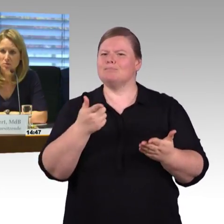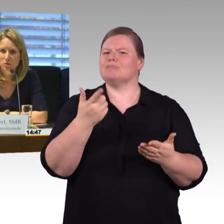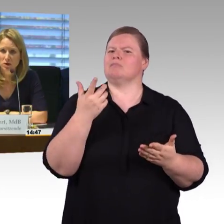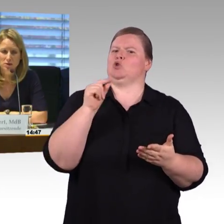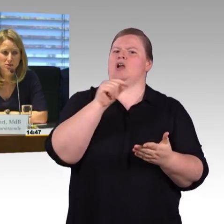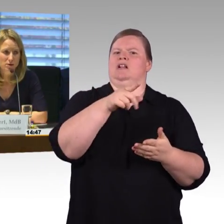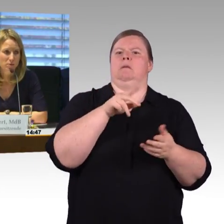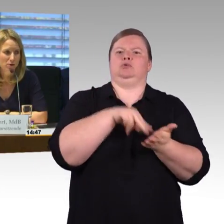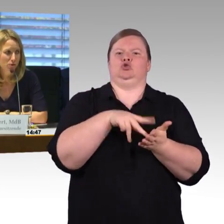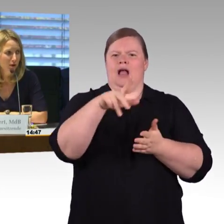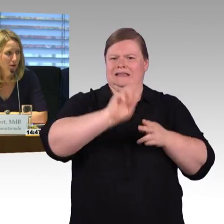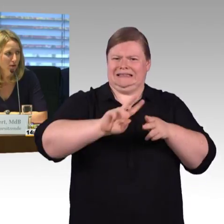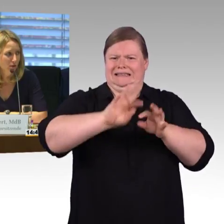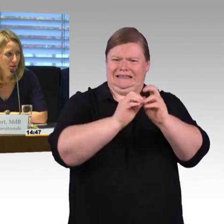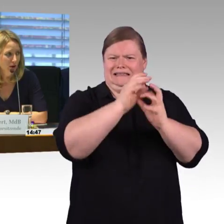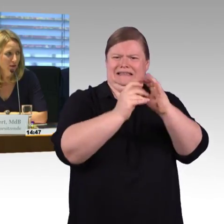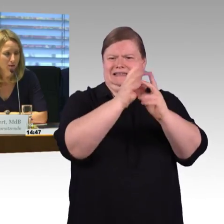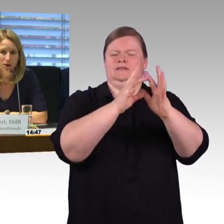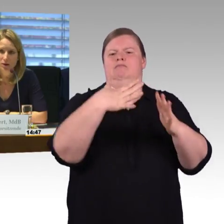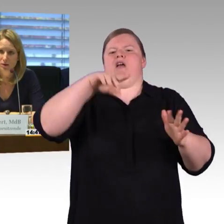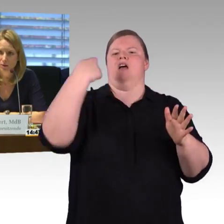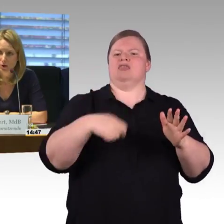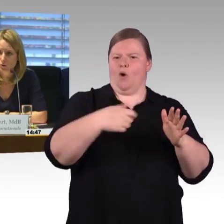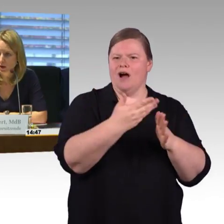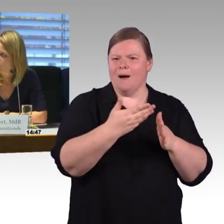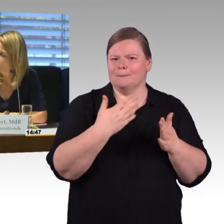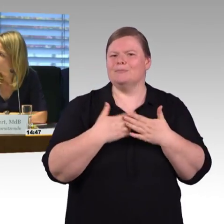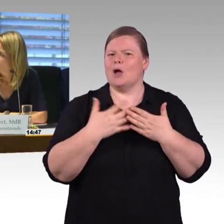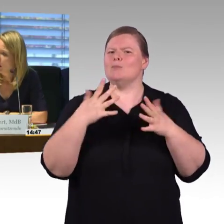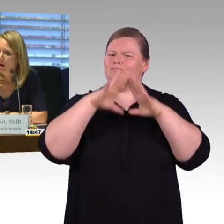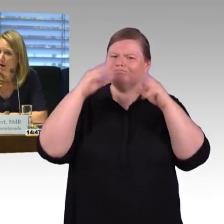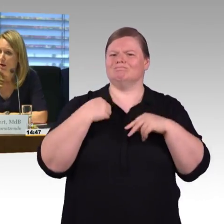Also ich muss ja auch sagen, ich bin verwundert, dass ein ICE-Bahnhof keinen Aufzug haben soll.